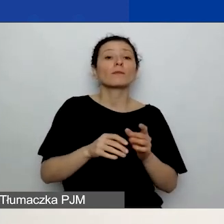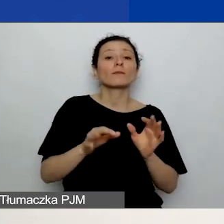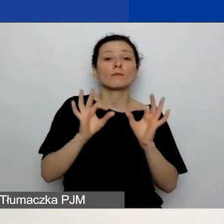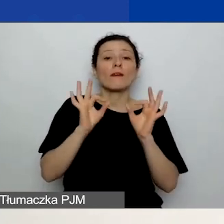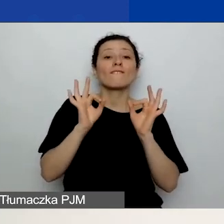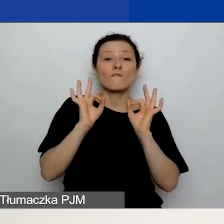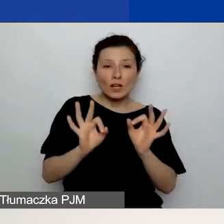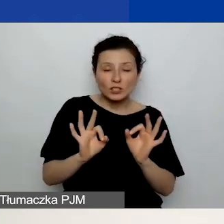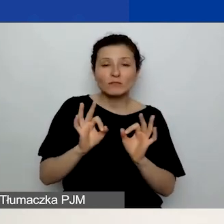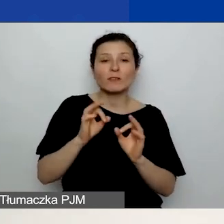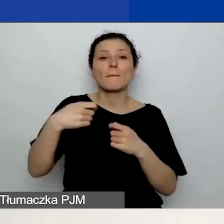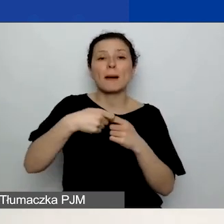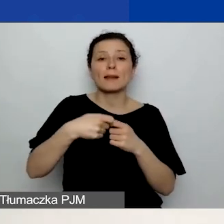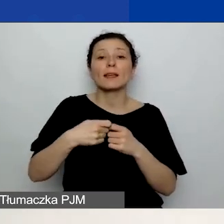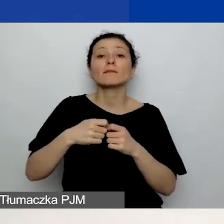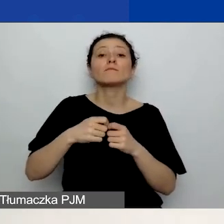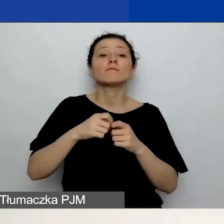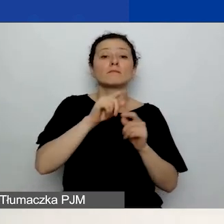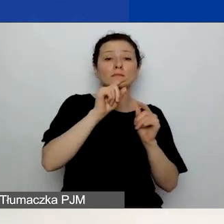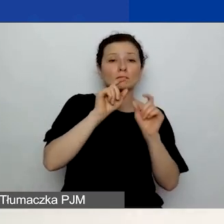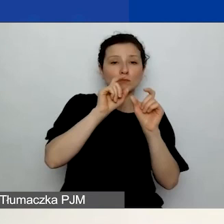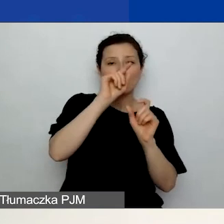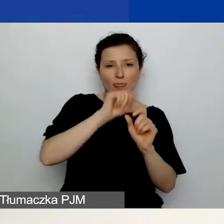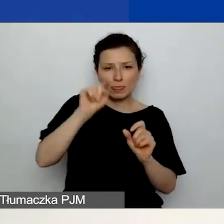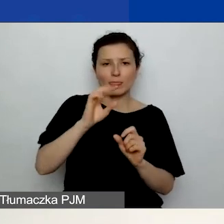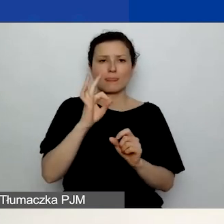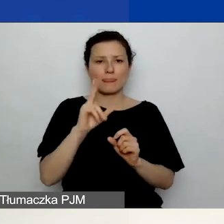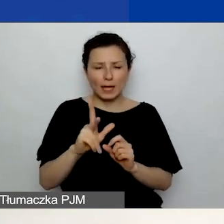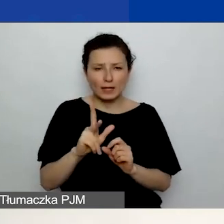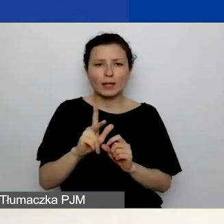i na dole z prawej strony znajduje się przycisk "Dodaj partnera". Musicie go kliknąć.